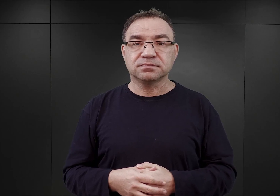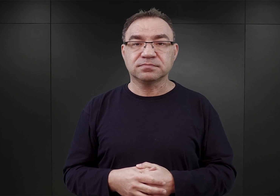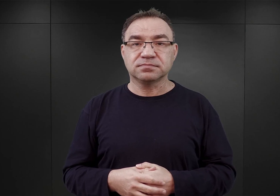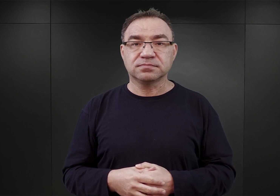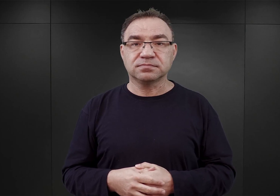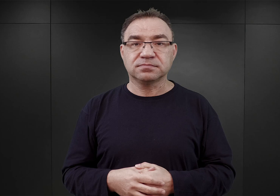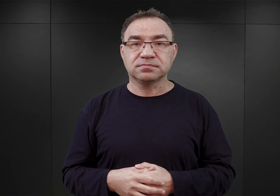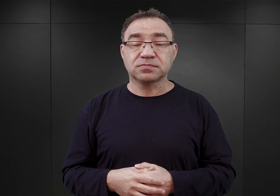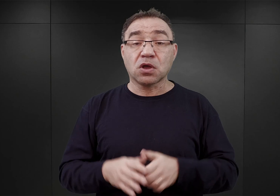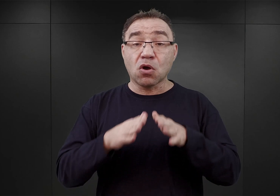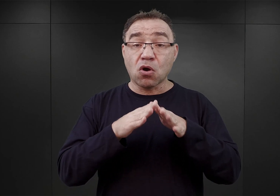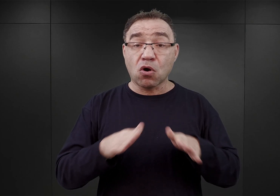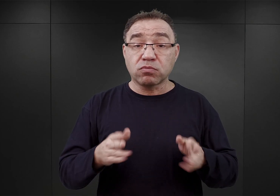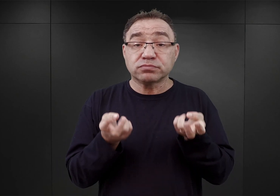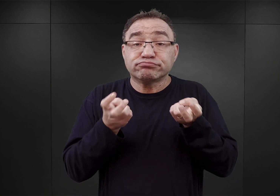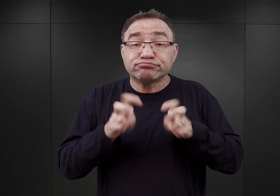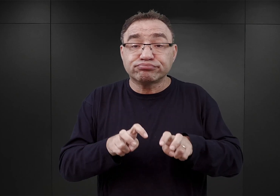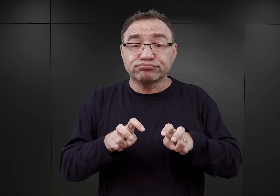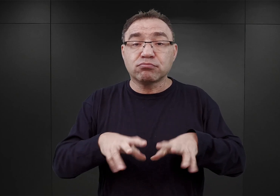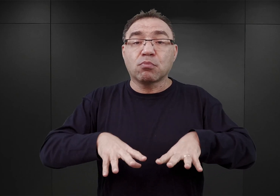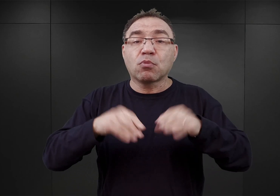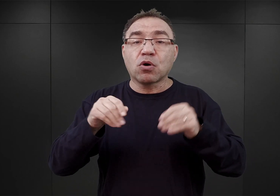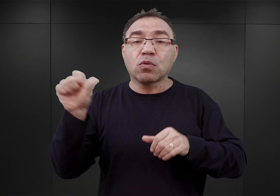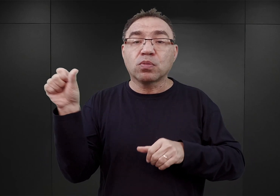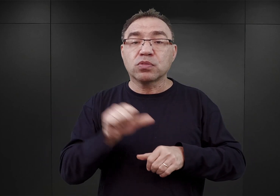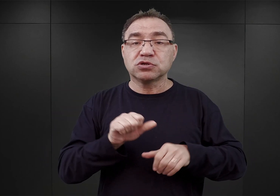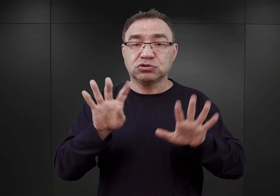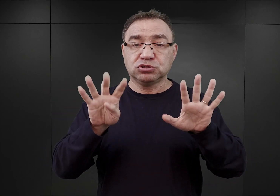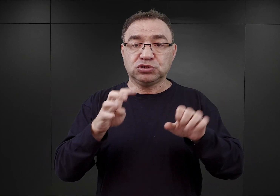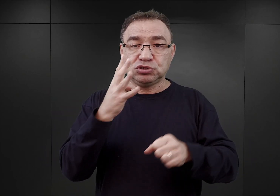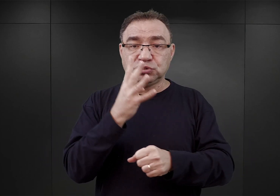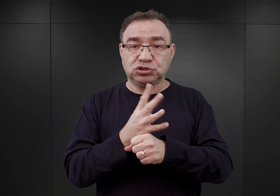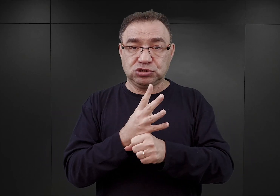Obóz Auschwitz powstawał na początku 1940 roku.